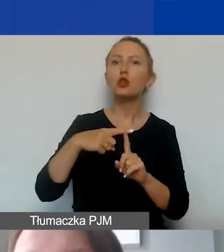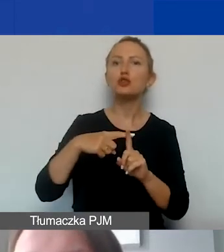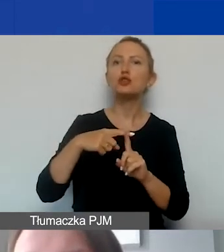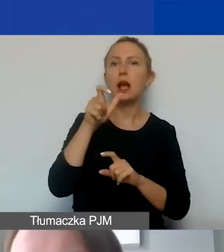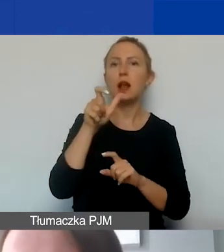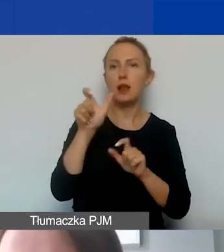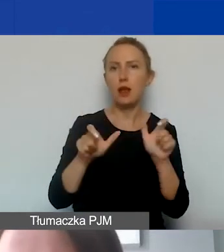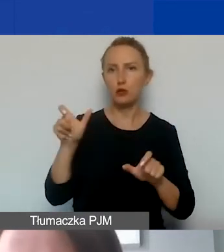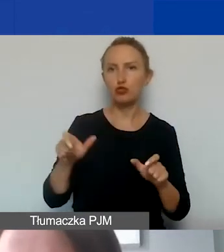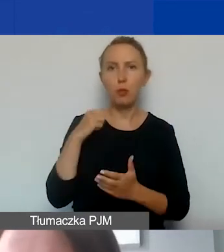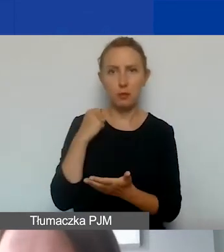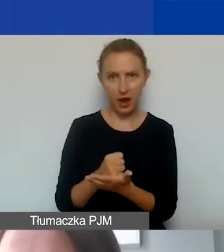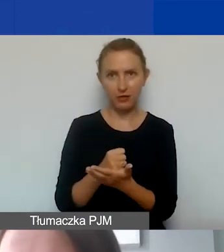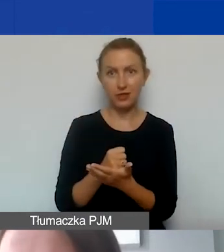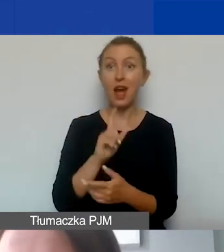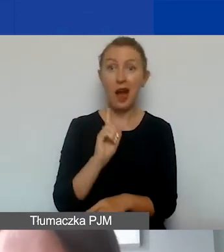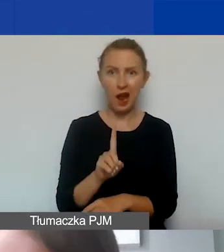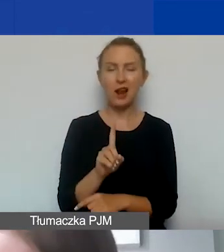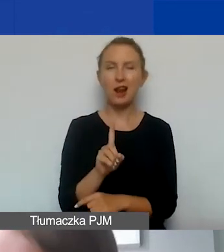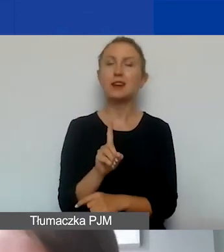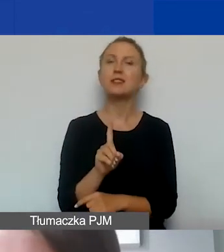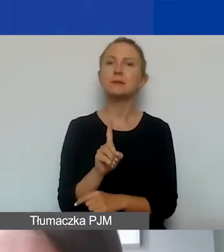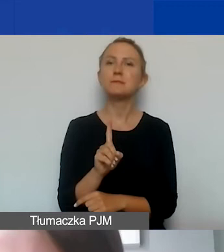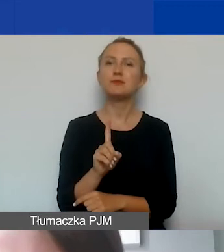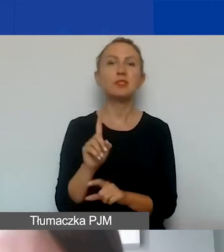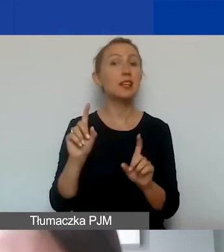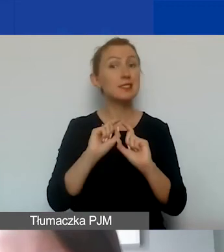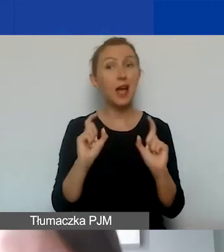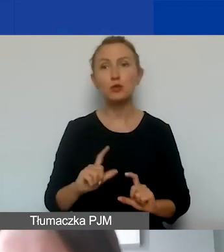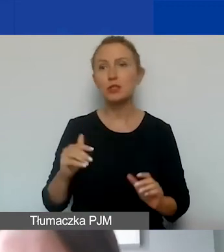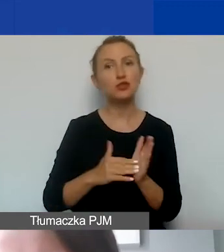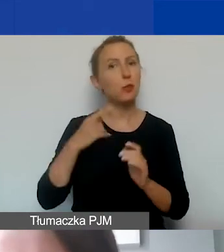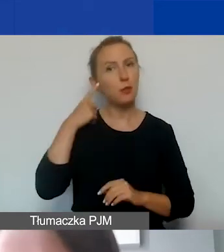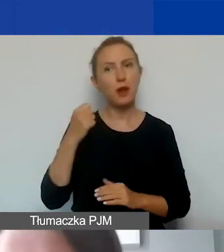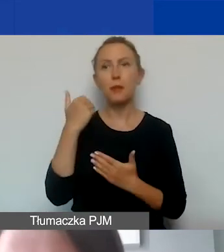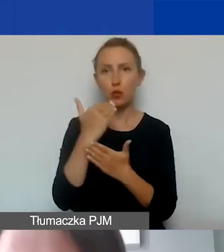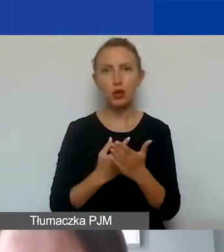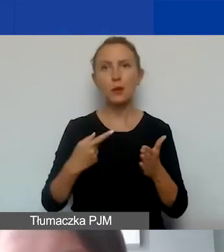Natomiast cały czas musimy pamiętać o programach i celach naszego programu.